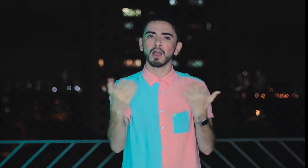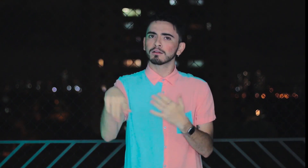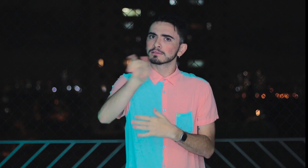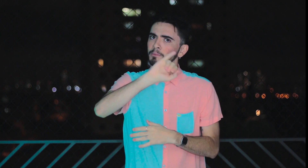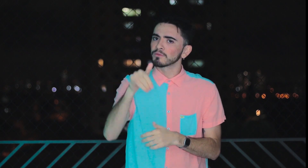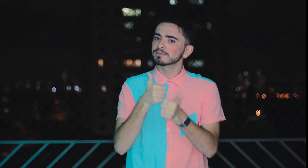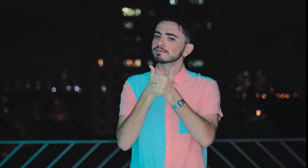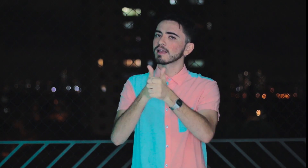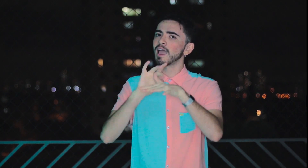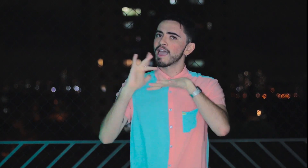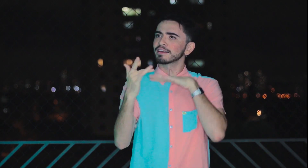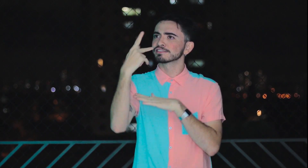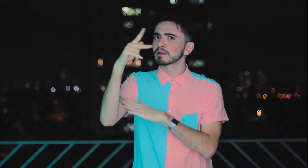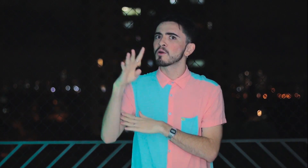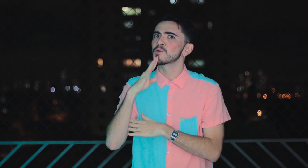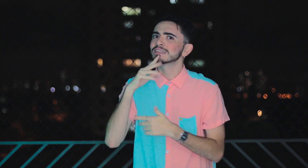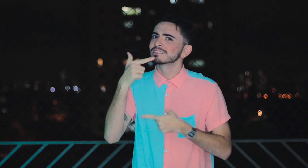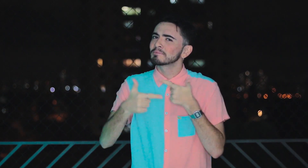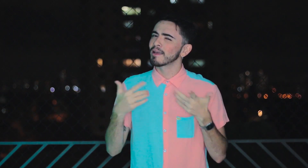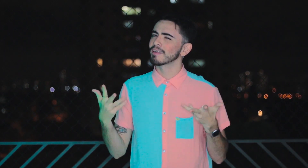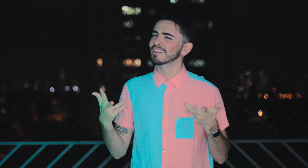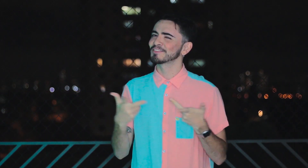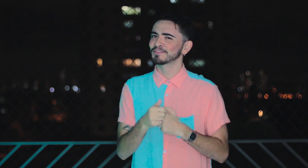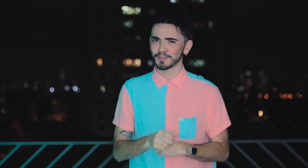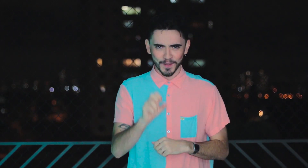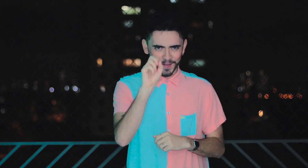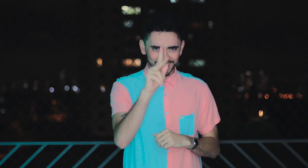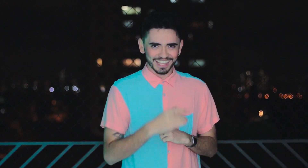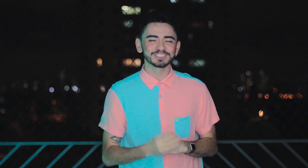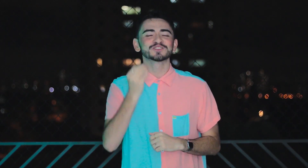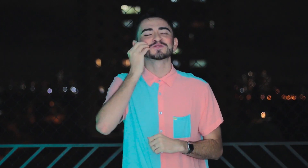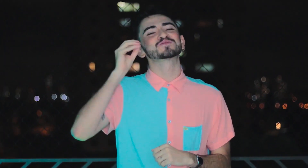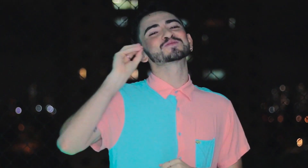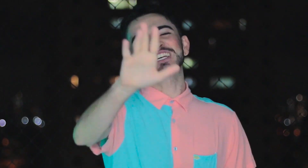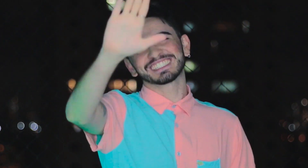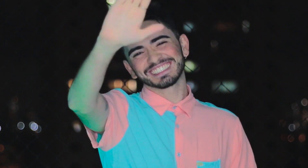Aproveite para seguir as redes sociais delas para conhecer melhor o trabalho maravilhoso. Ok?! Um beijo para vocês, Tchau!